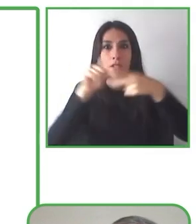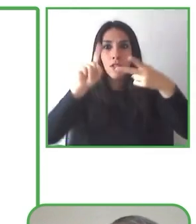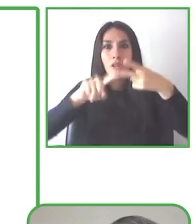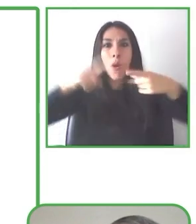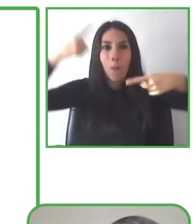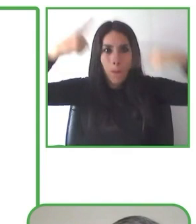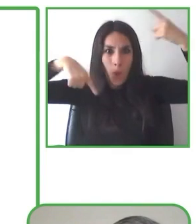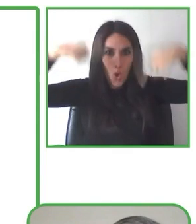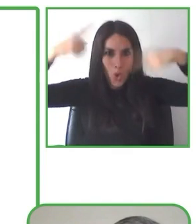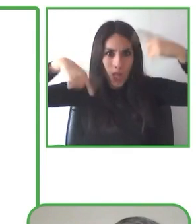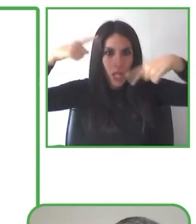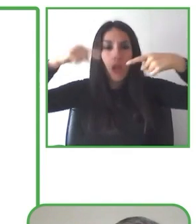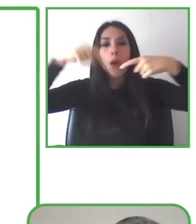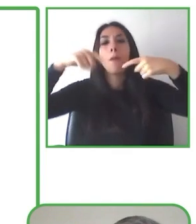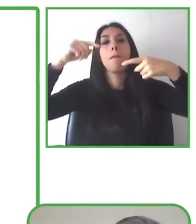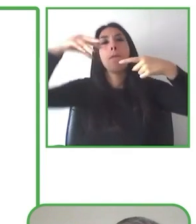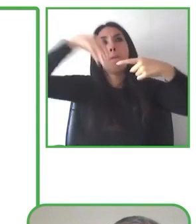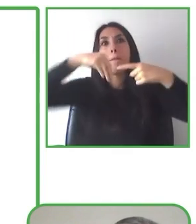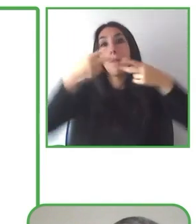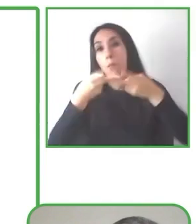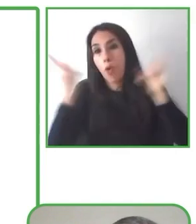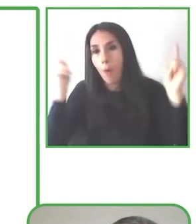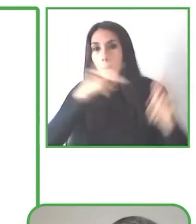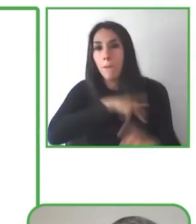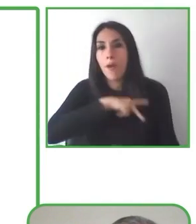y el maneja una silla de ruedas con su barbilla.